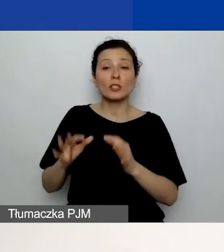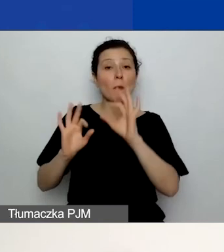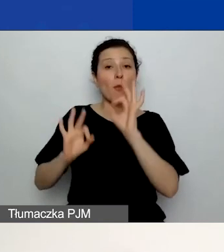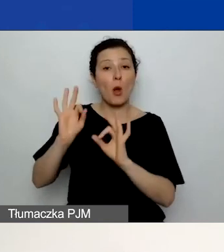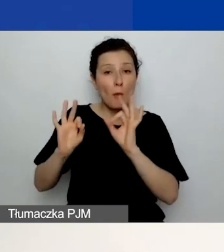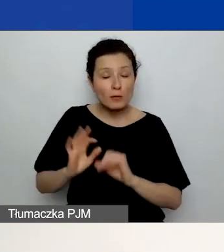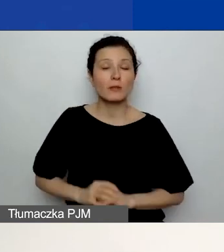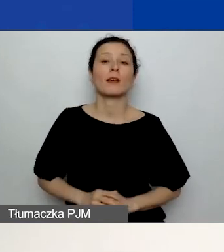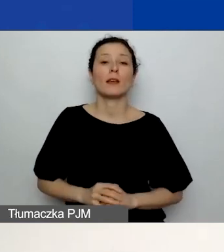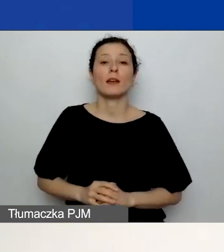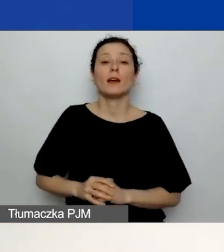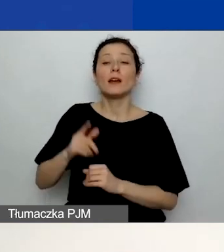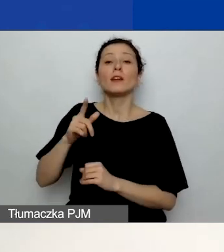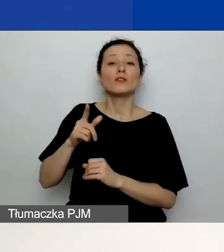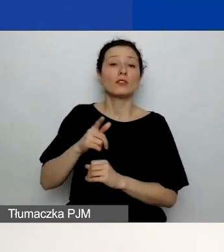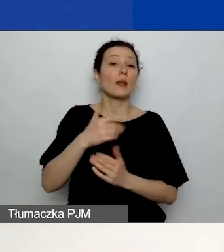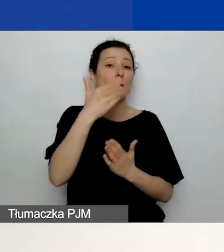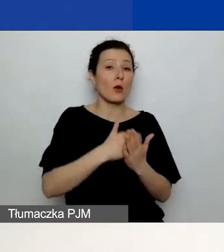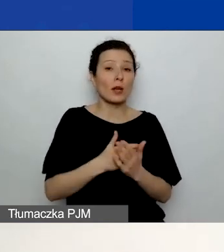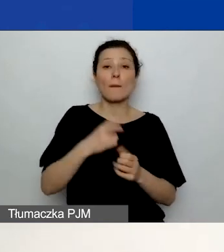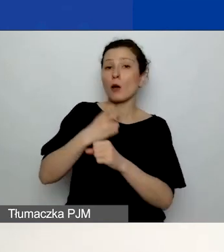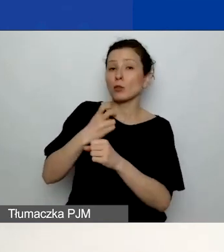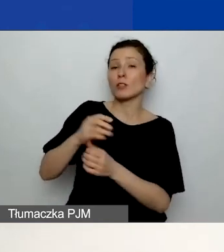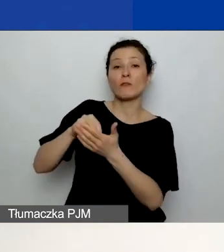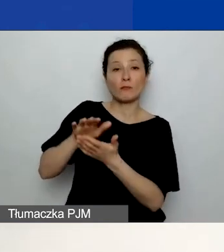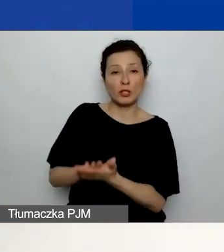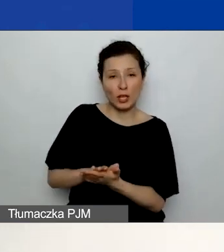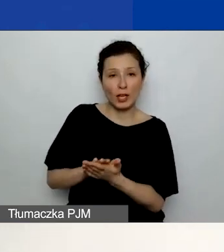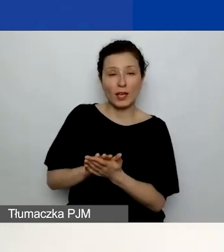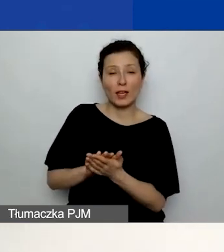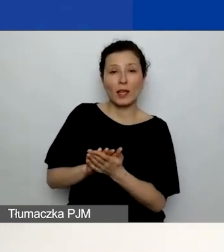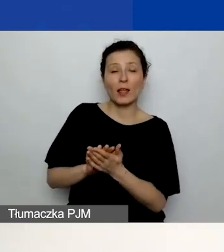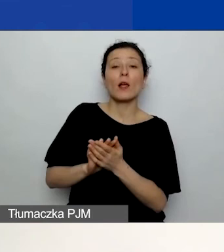wpisze wkład własny z automatu do każdej pozycji budżetowej.